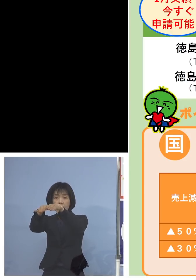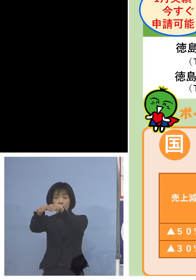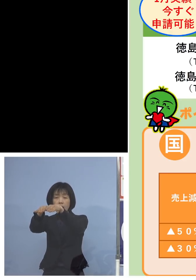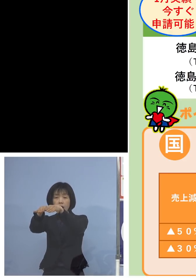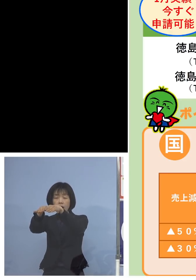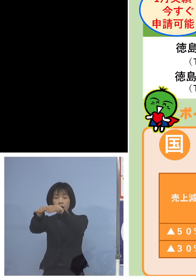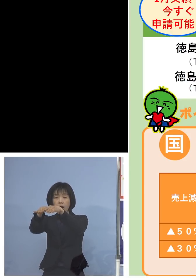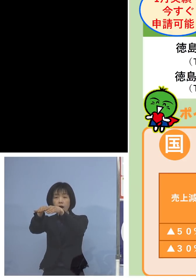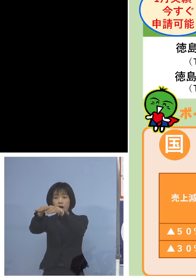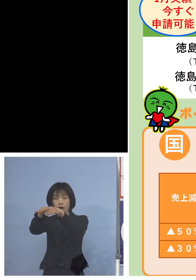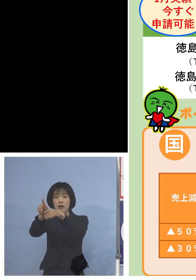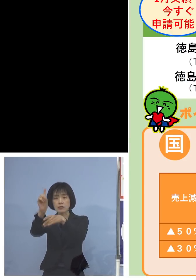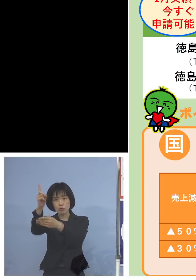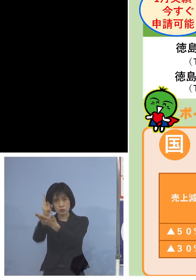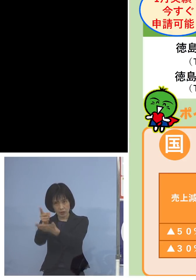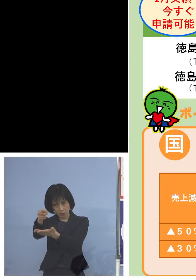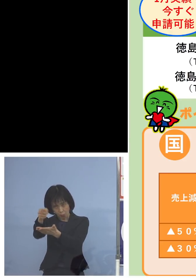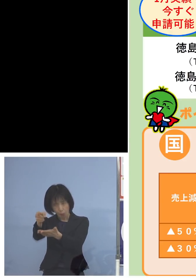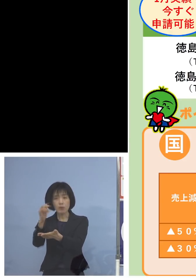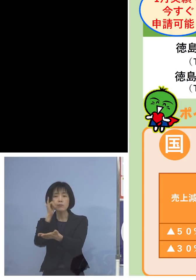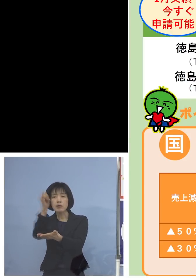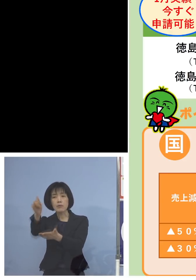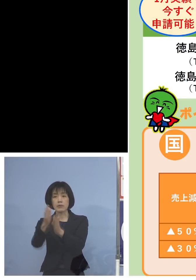まとめさせて いただければと思います